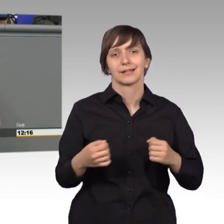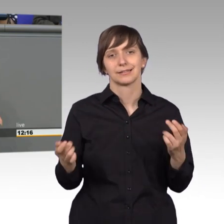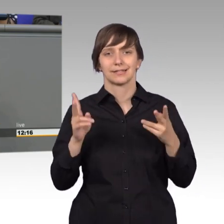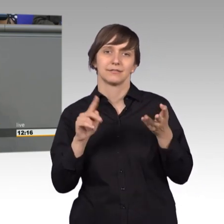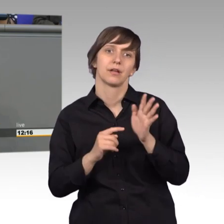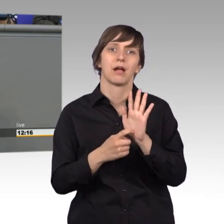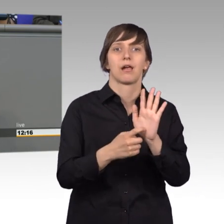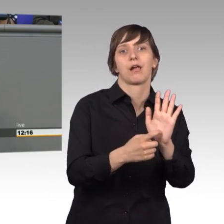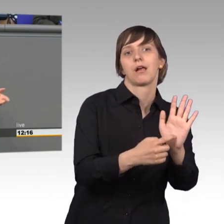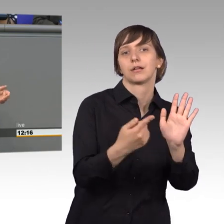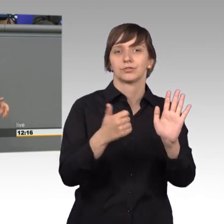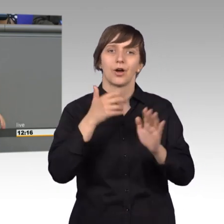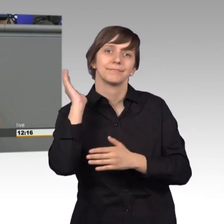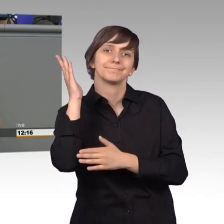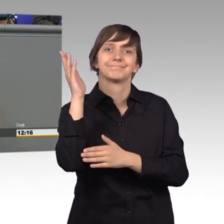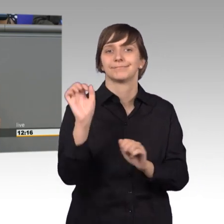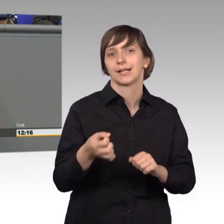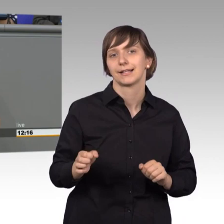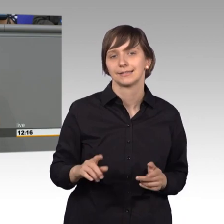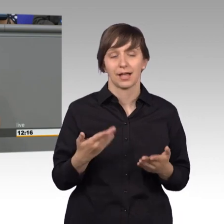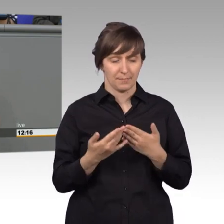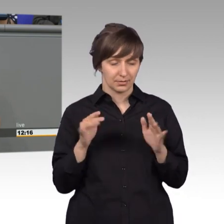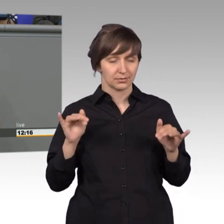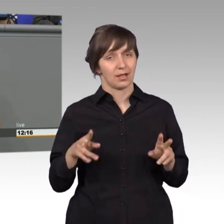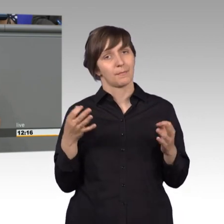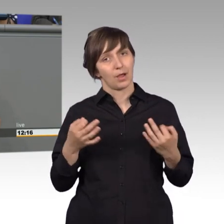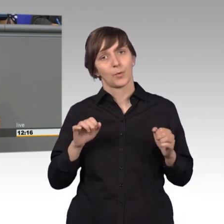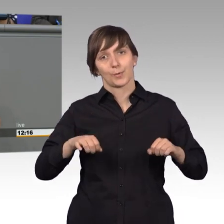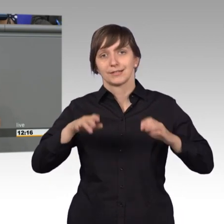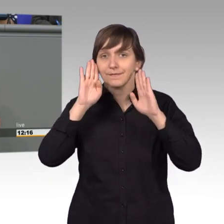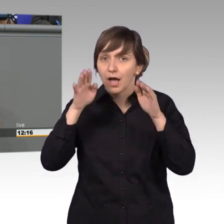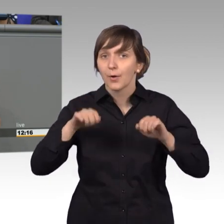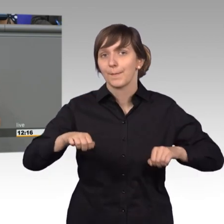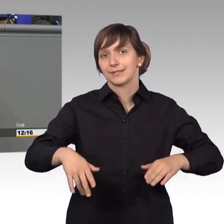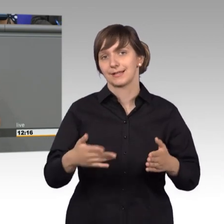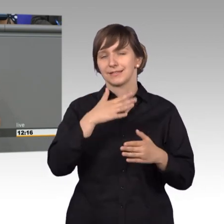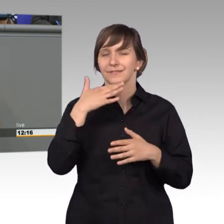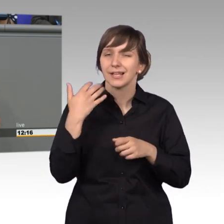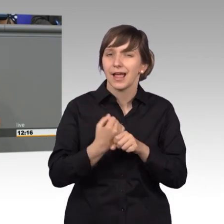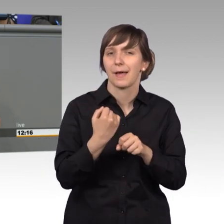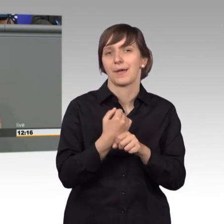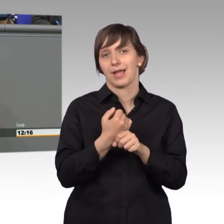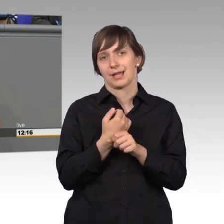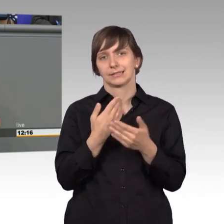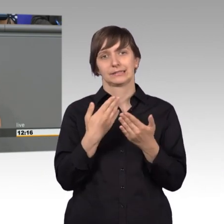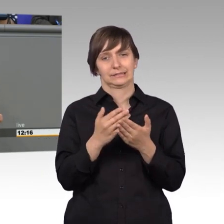mit irgendwelchen tollen Reden, aber Kompetenz ist gefragt. Fachkompetenz, viel Arbeit in diesem Instrument, es ist